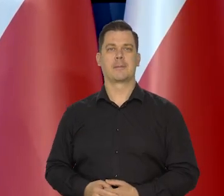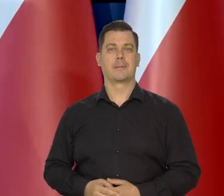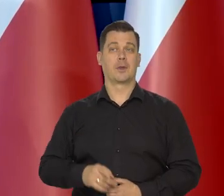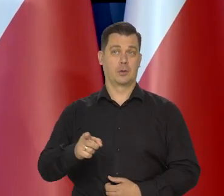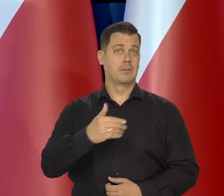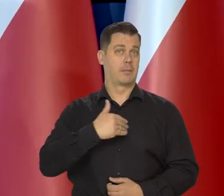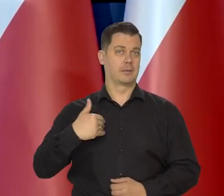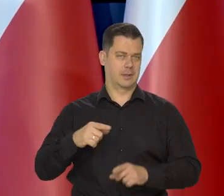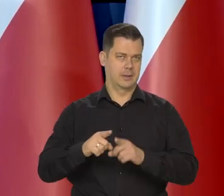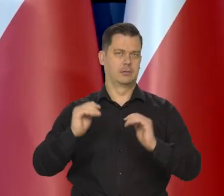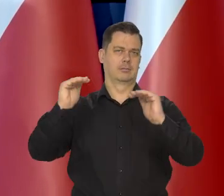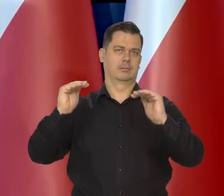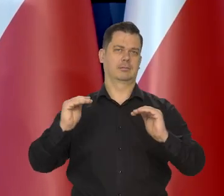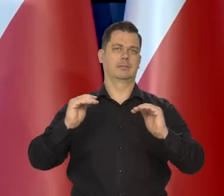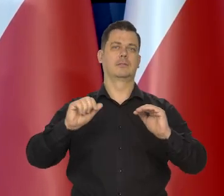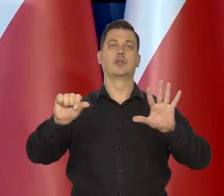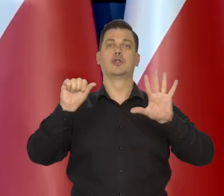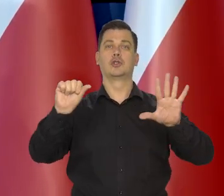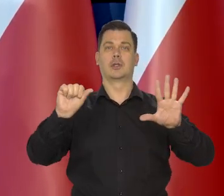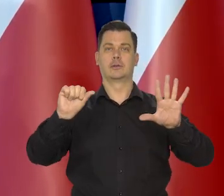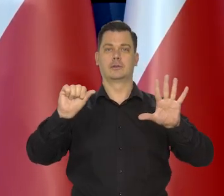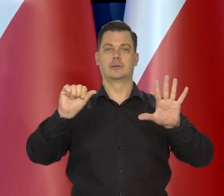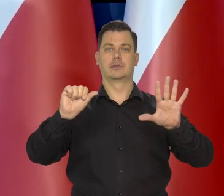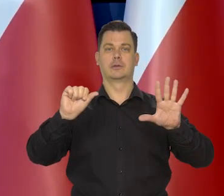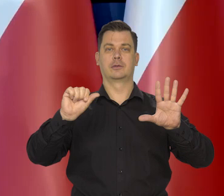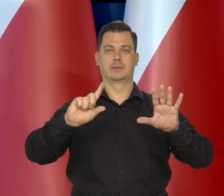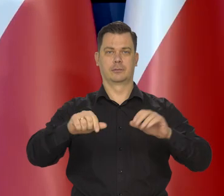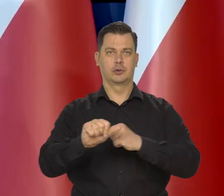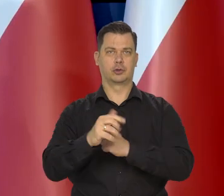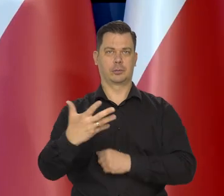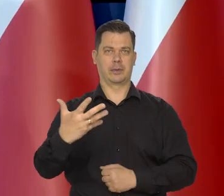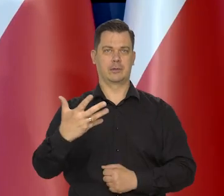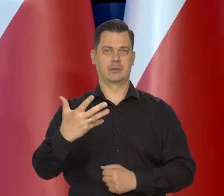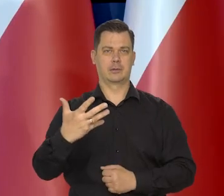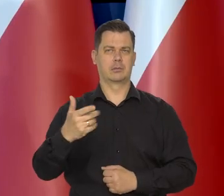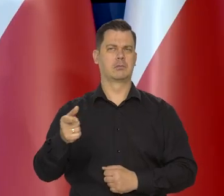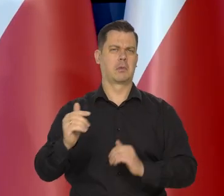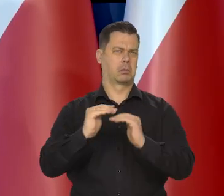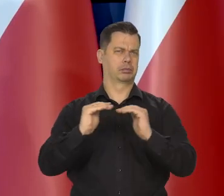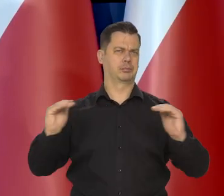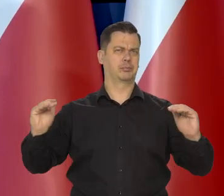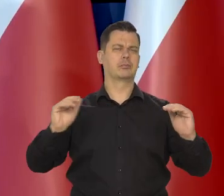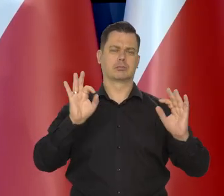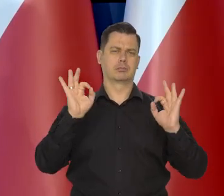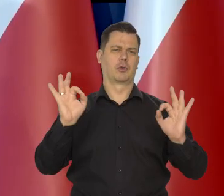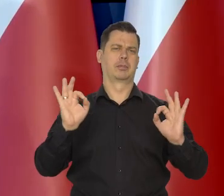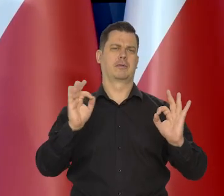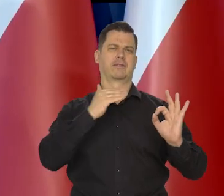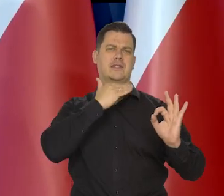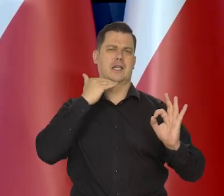w tym Polska na poziomie jak państwo wiedzą 6,65. Ten poziom uważamy za właściwy,